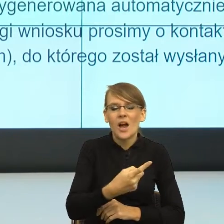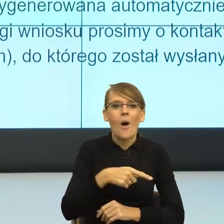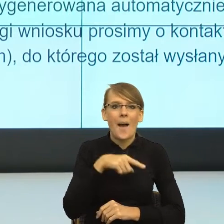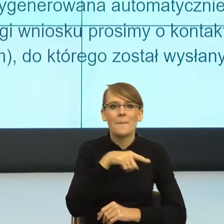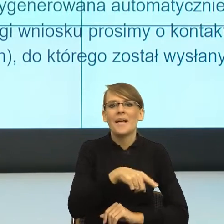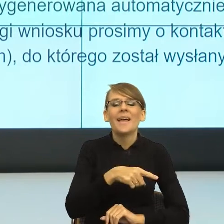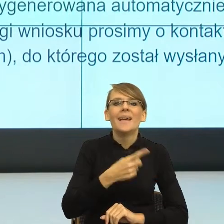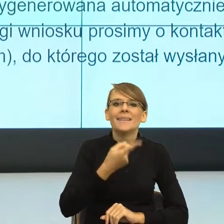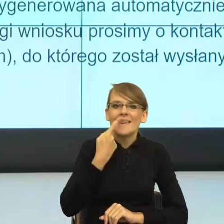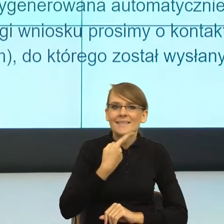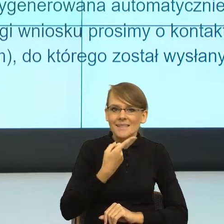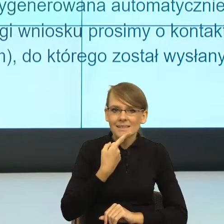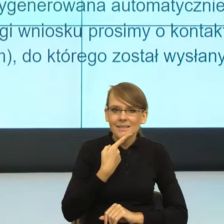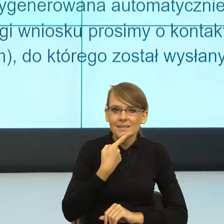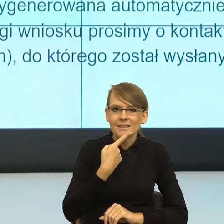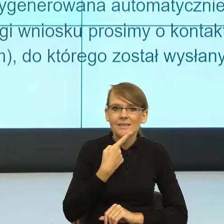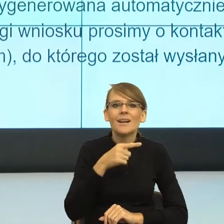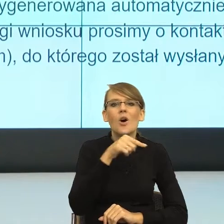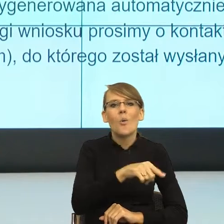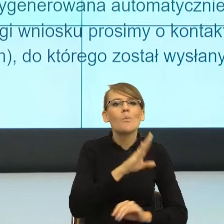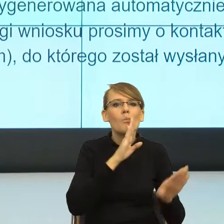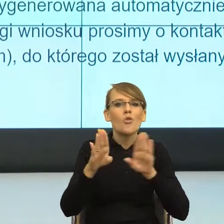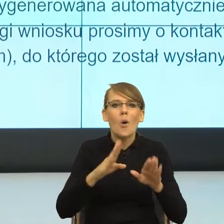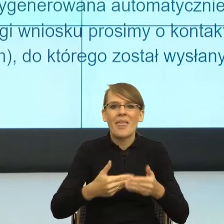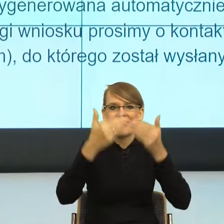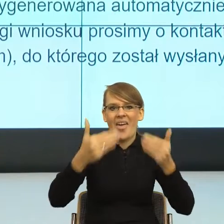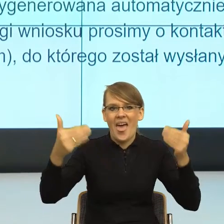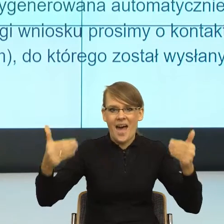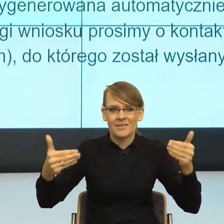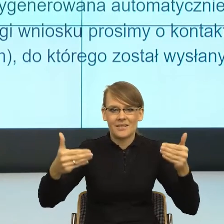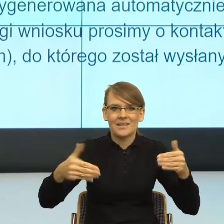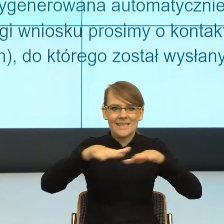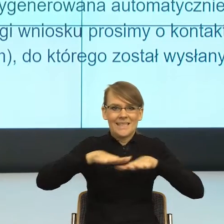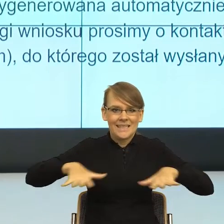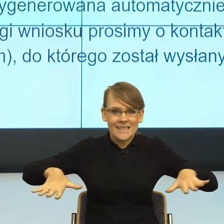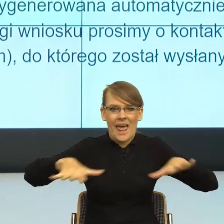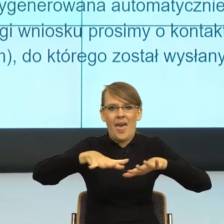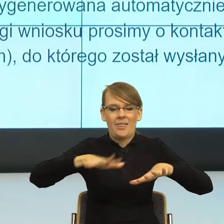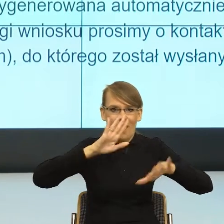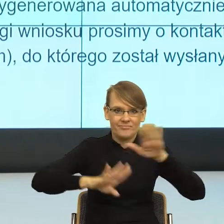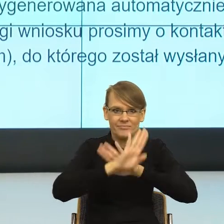skonstruowany jak scena w teatrze. To znaczy, że my dobieramy słowa